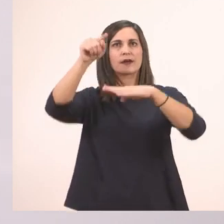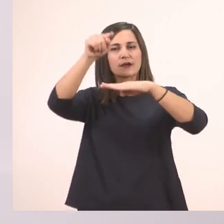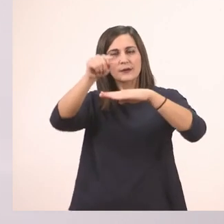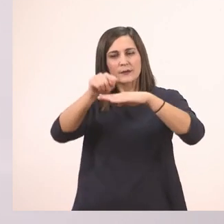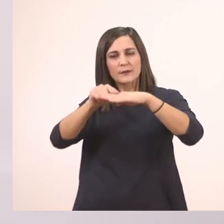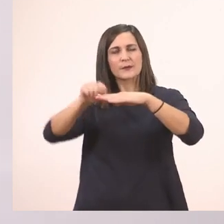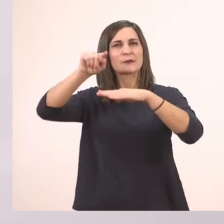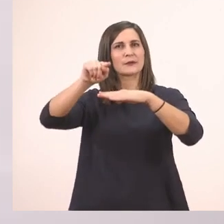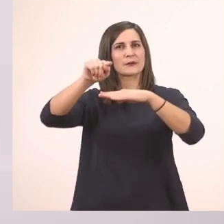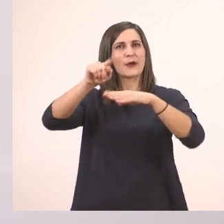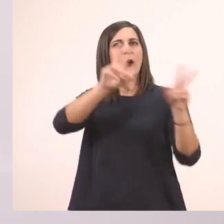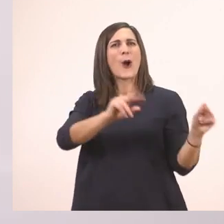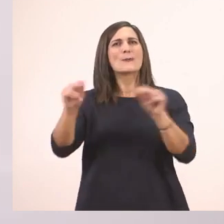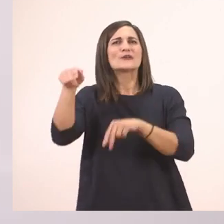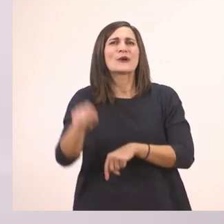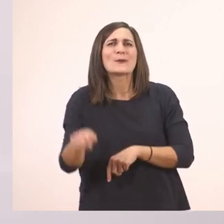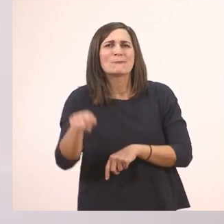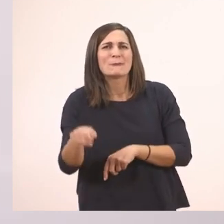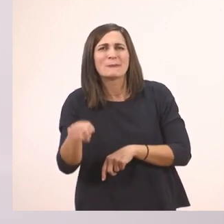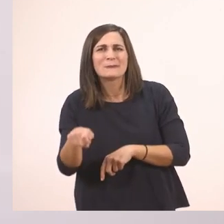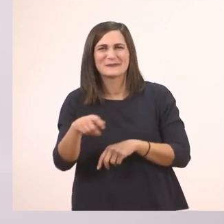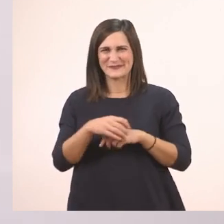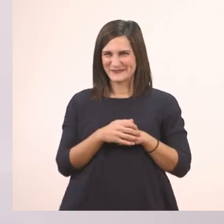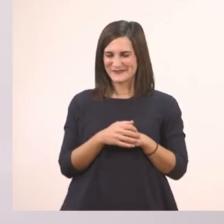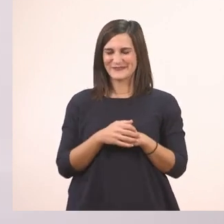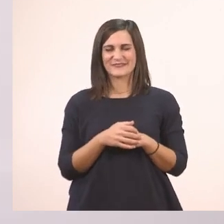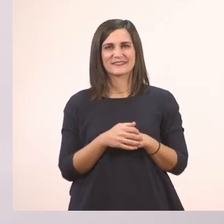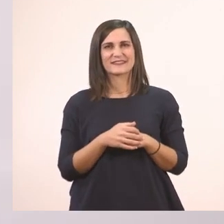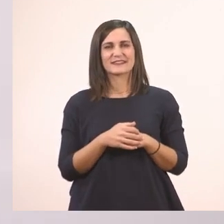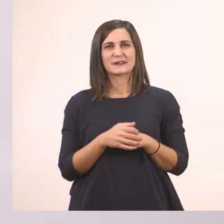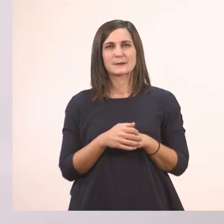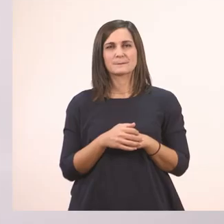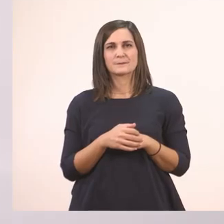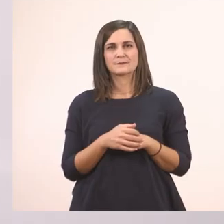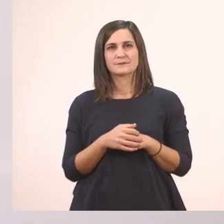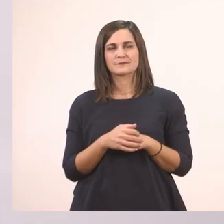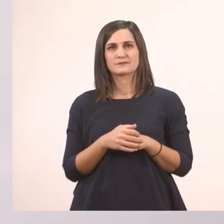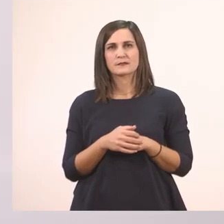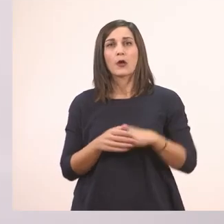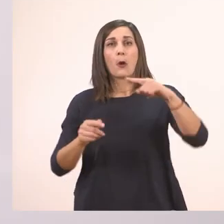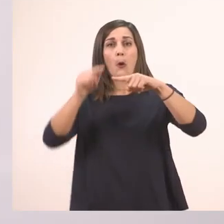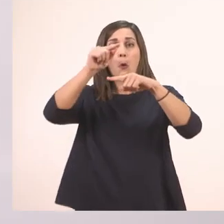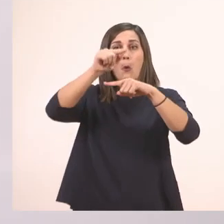Το ι το μπαστουνάκι το λένε άλλωστε καμιά φορά. Δεν θέλω να πετάει στη γραμμή, ακουμπάει.